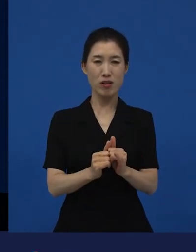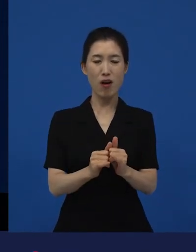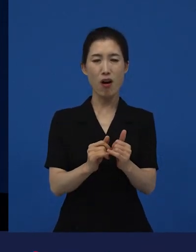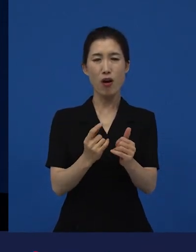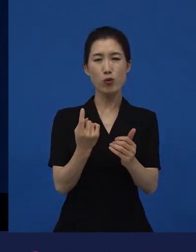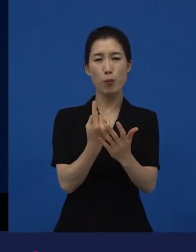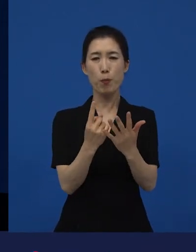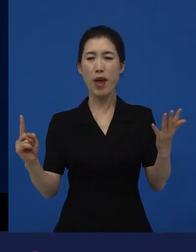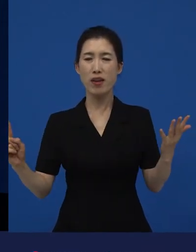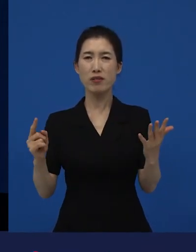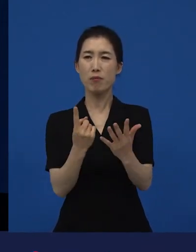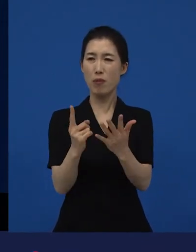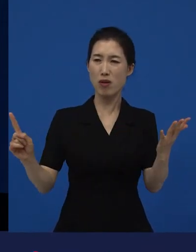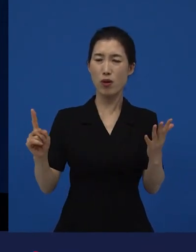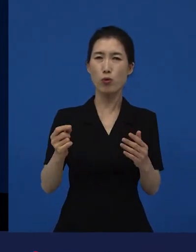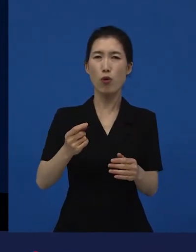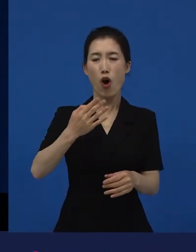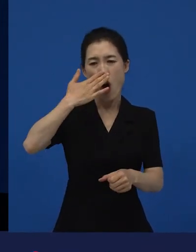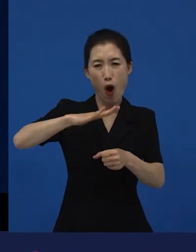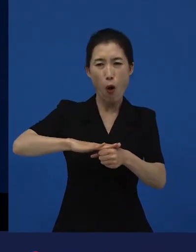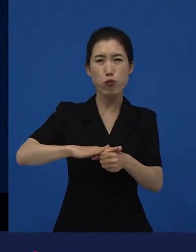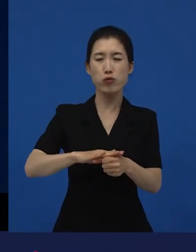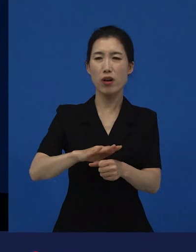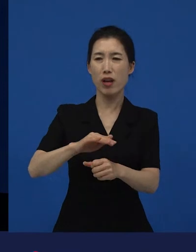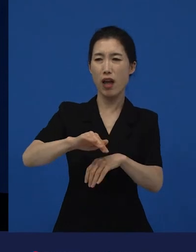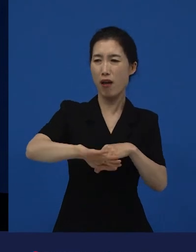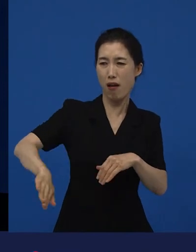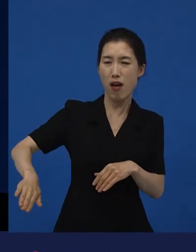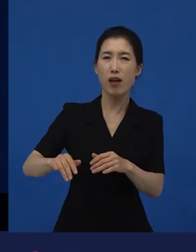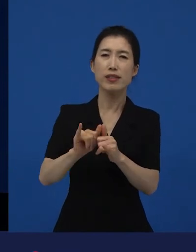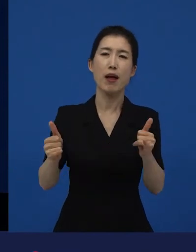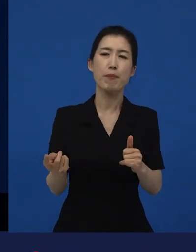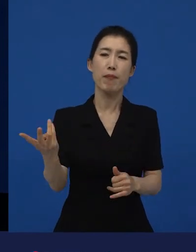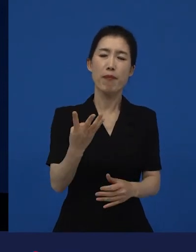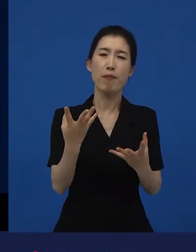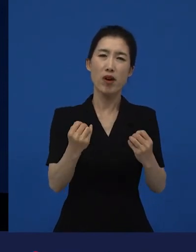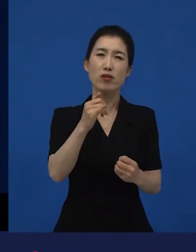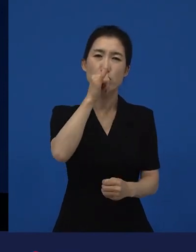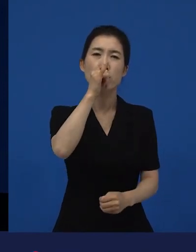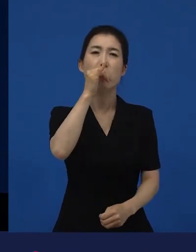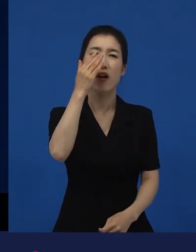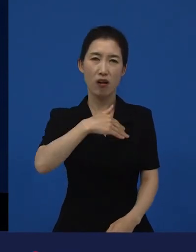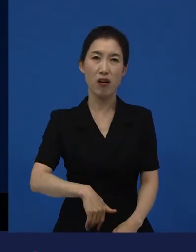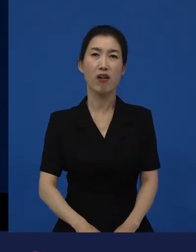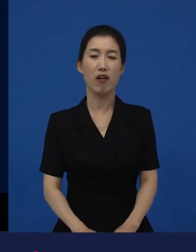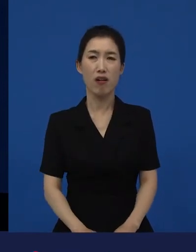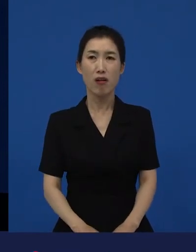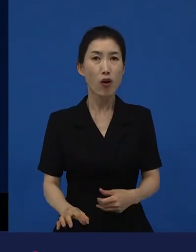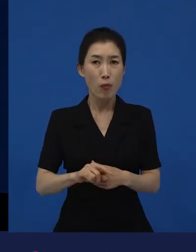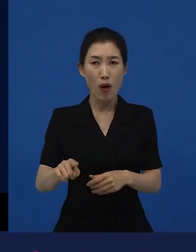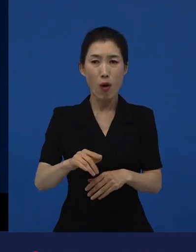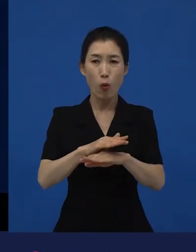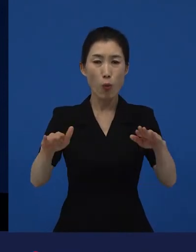그리고 부당하게 취급당하고 있다고 느끼는 사람들이 많다라면 그 부분에 대한 것은 생각할 거리가 많다.